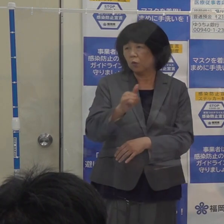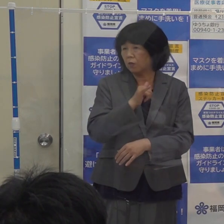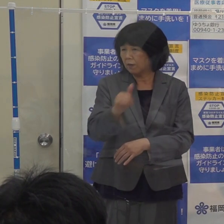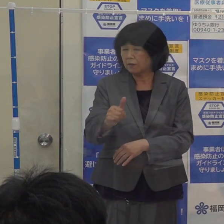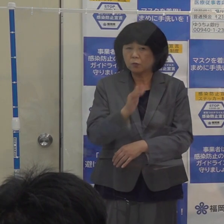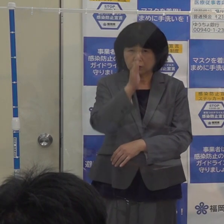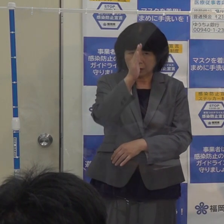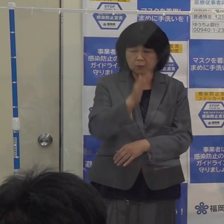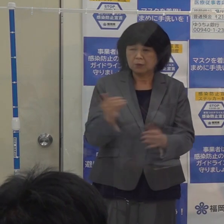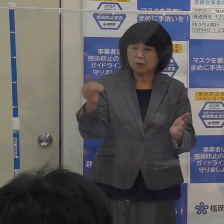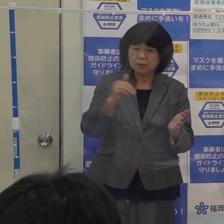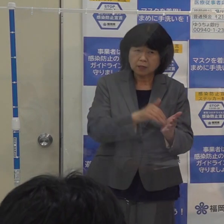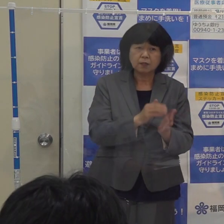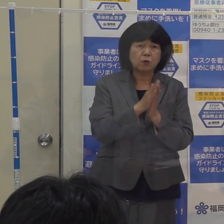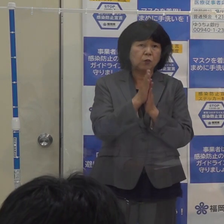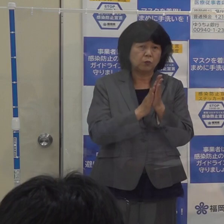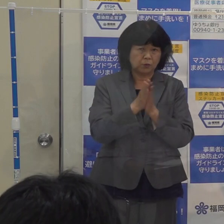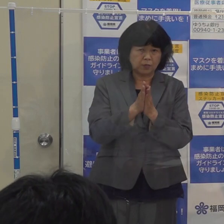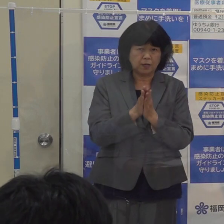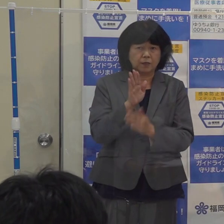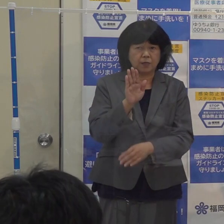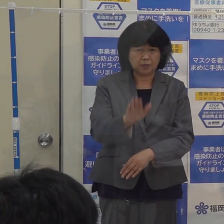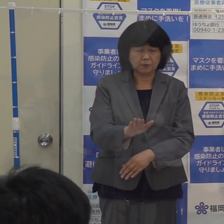最後のお願いをしたいと思います